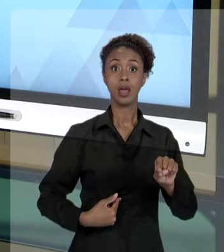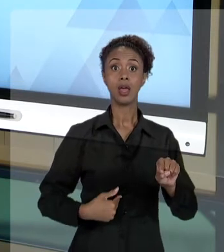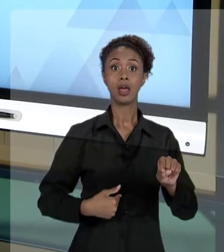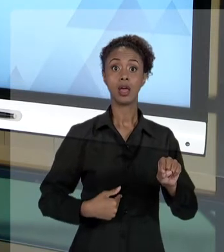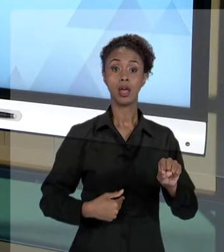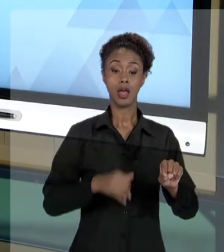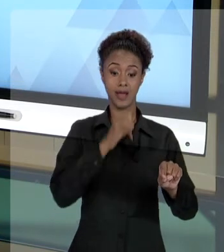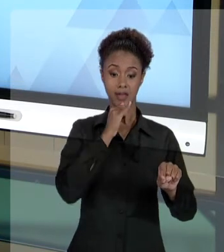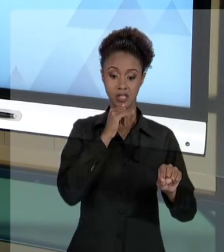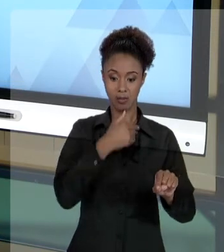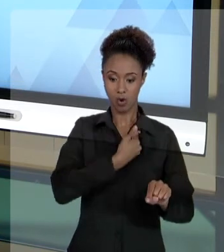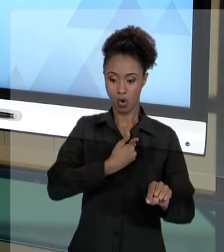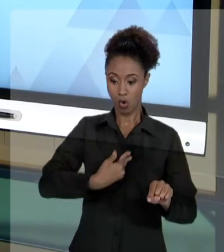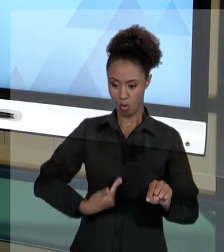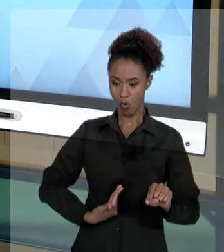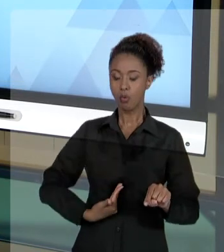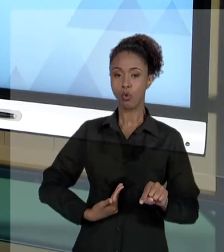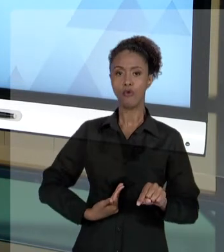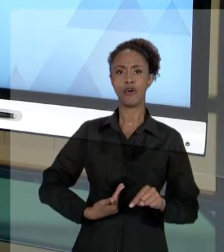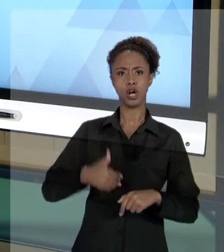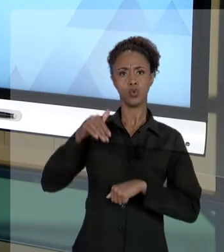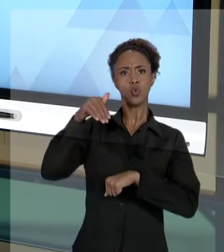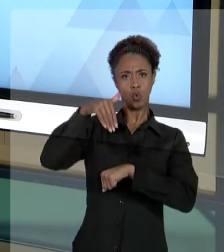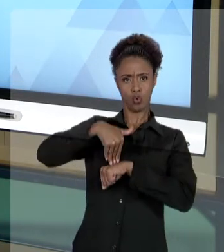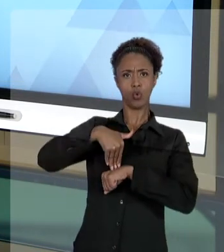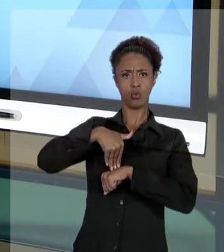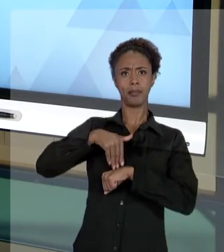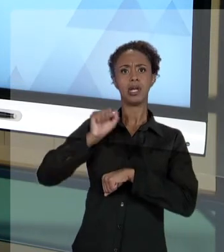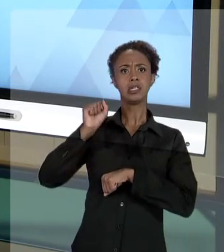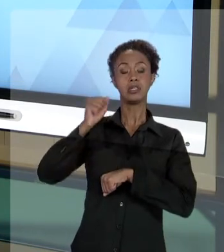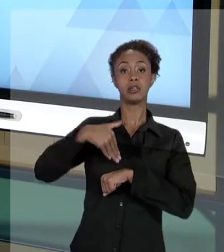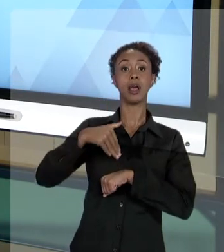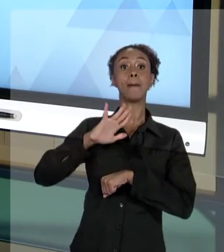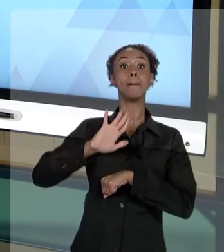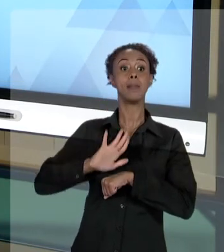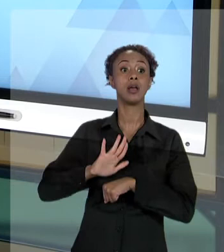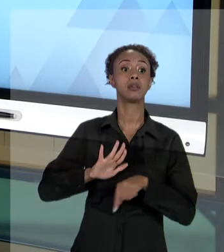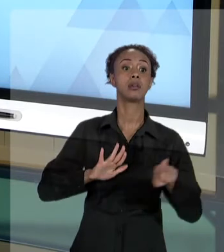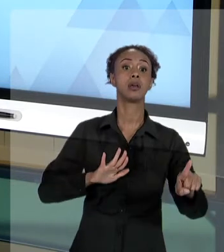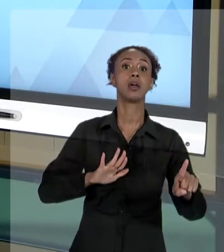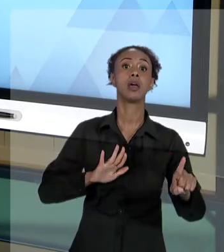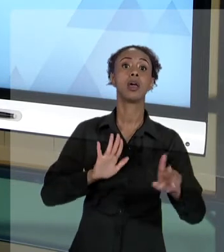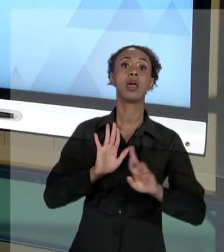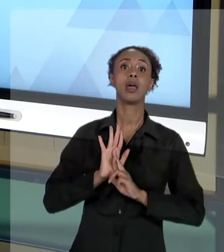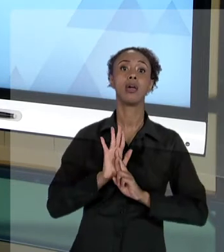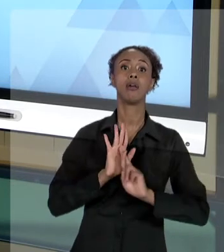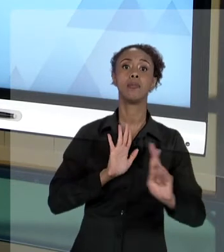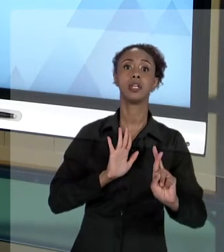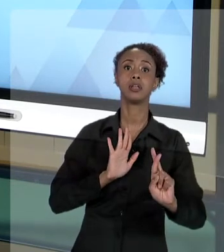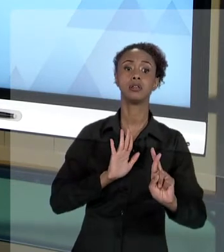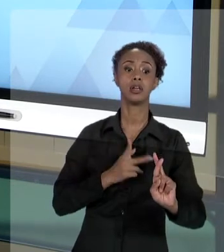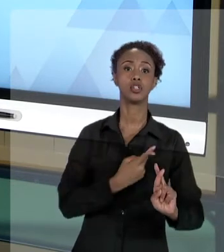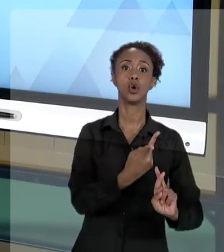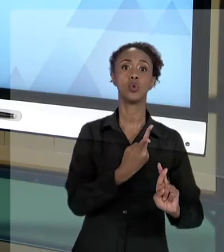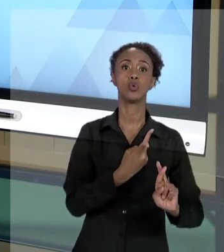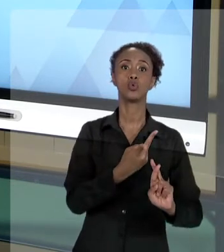REVISTO POR UM MANDADO SE SEGURANÇA, QUE É UMA AÇÃO ESPECIFICAMENTE CONTRA O GESTOR PÚBLICO, CONTRA A ADMINISTRAÇÃO PÚBLICA. DE OUTRA FORMA,